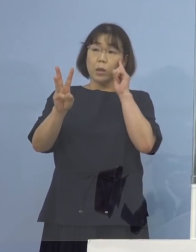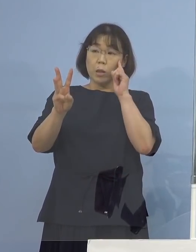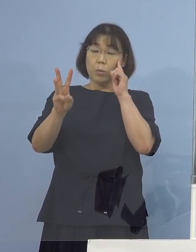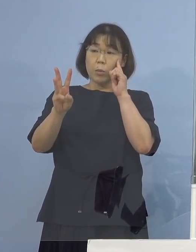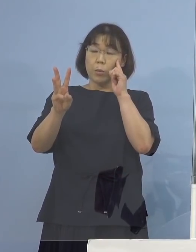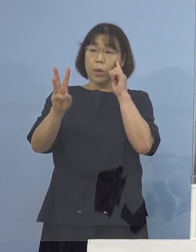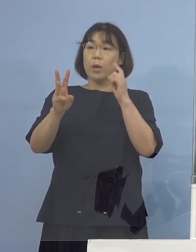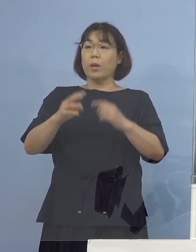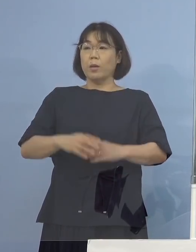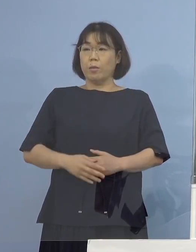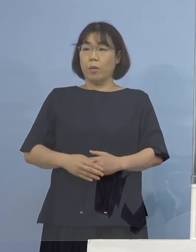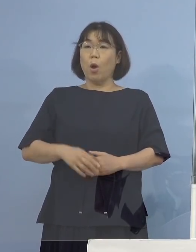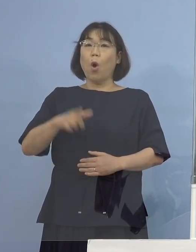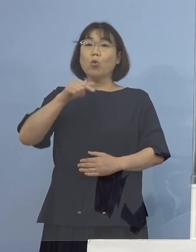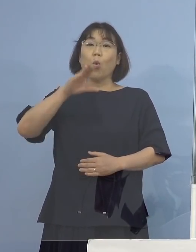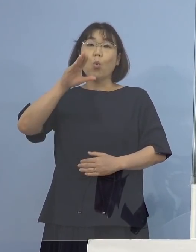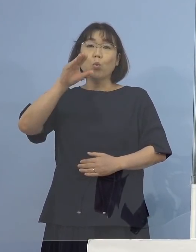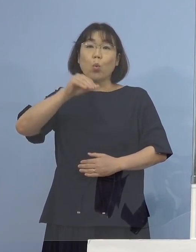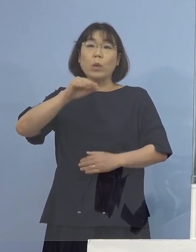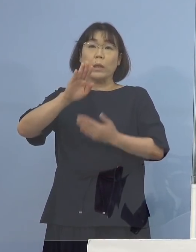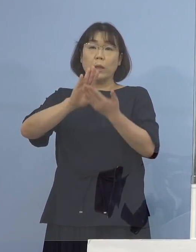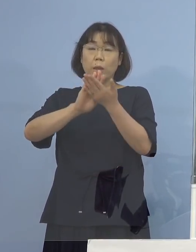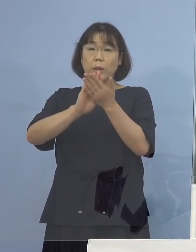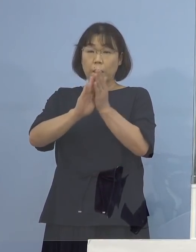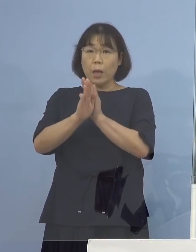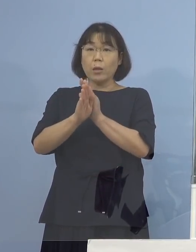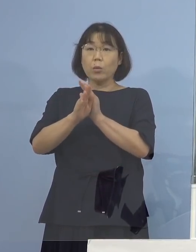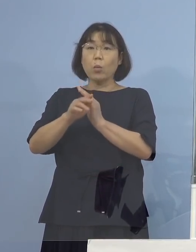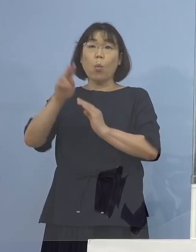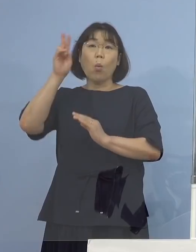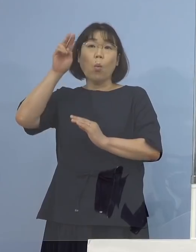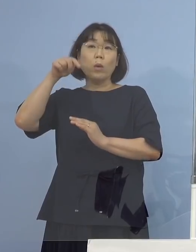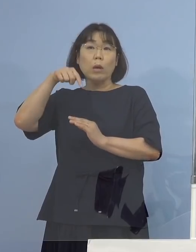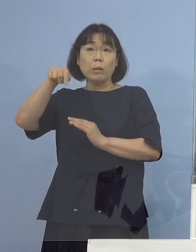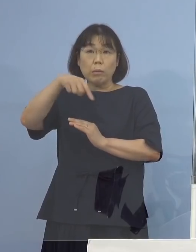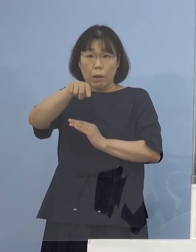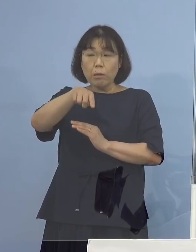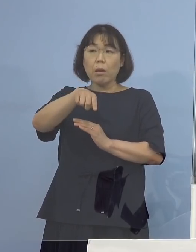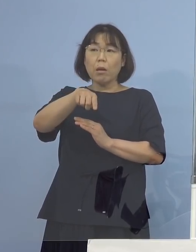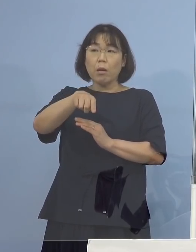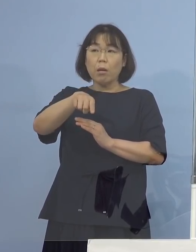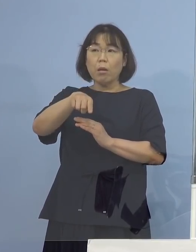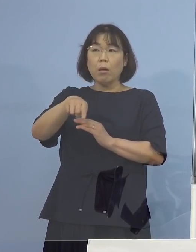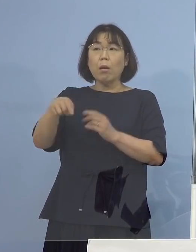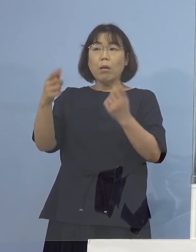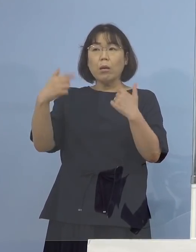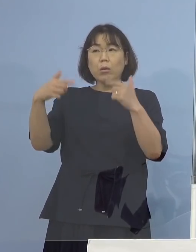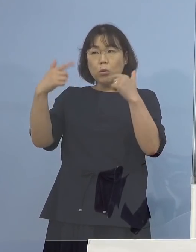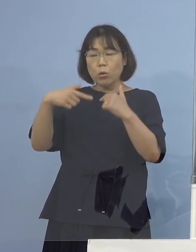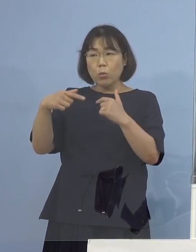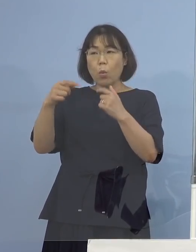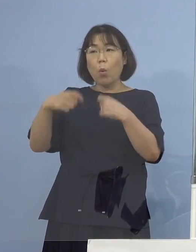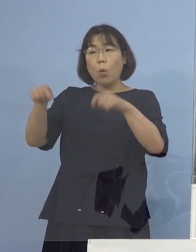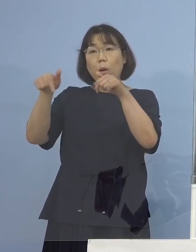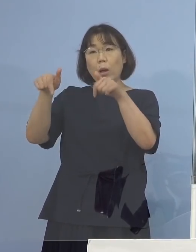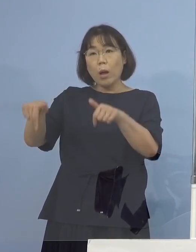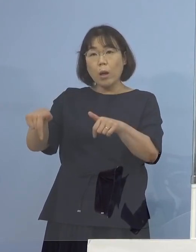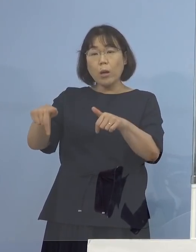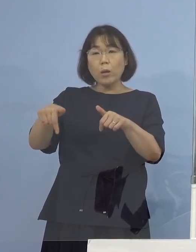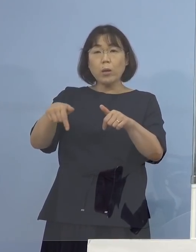鳥取県と大阪府の方に出られていたということですが 普段関西方面であるとか 中国地方といったような発表が多い中で